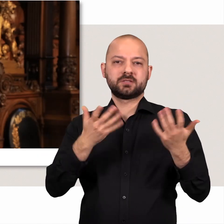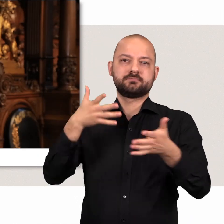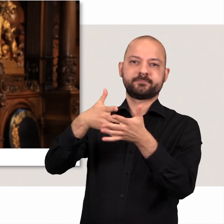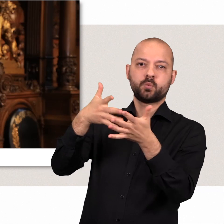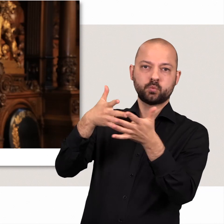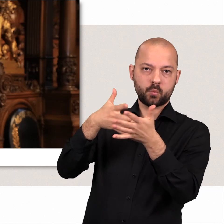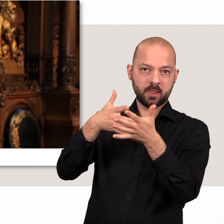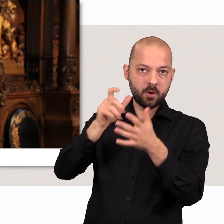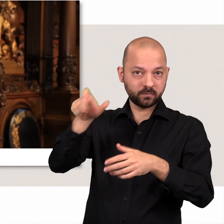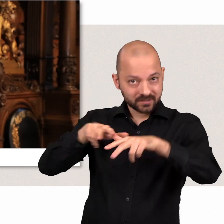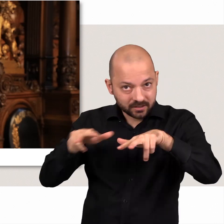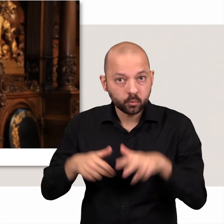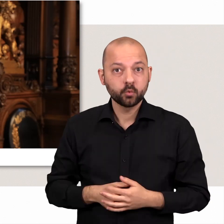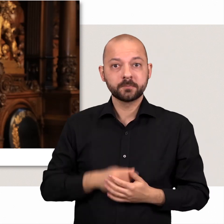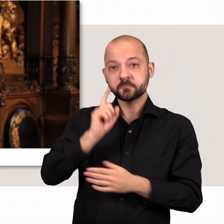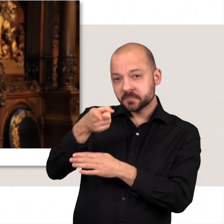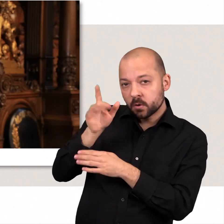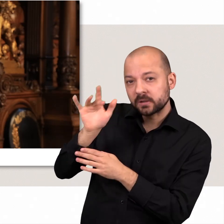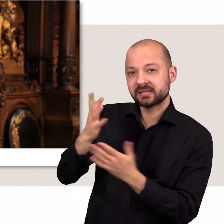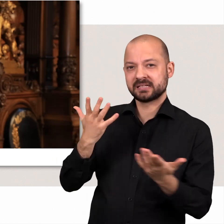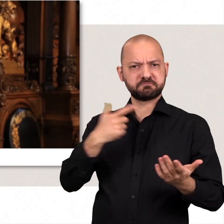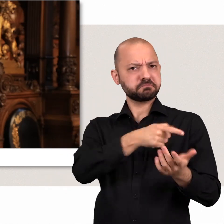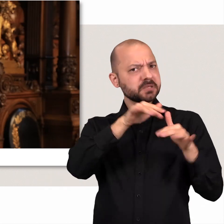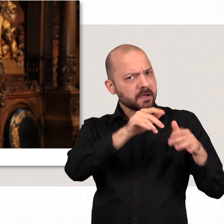die Regierung zu kontrollieren zu kritisieren aber auch eigene Vorschläge zu machen.